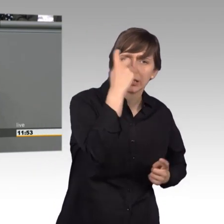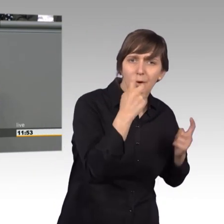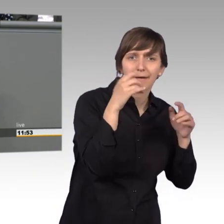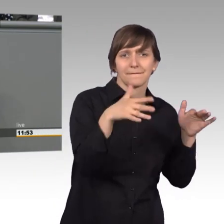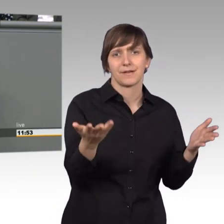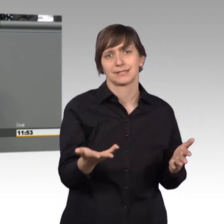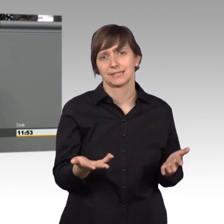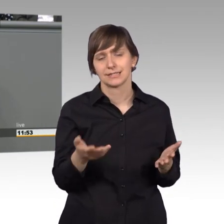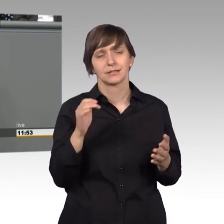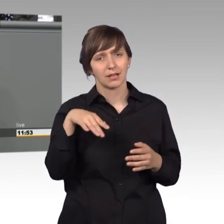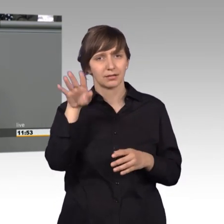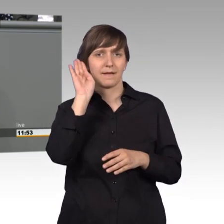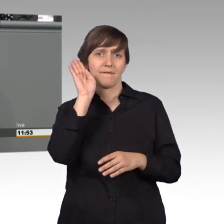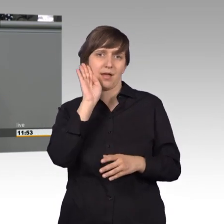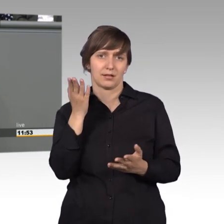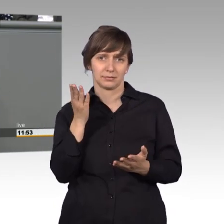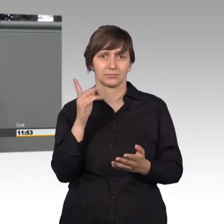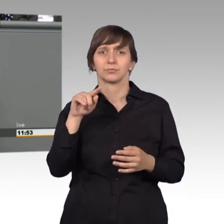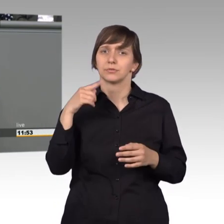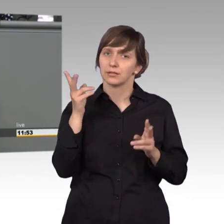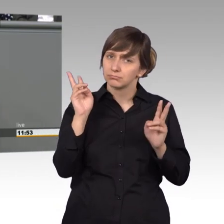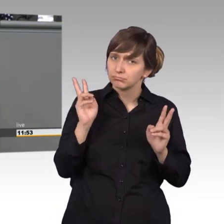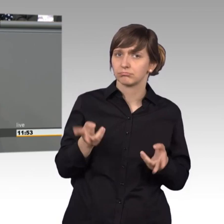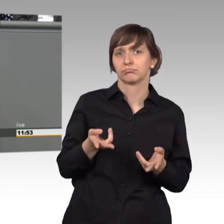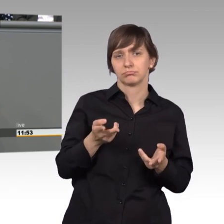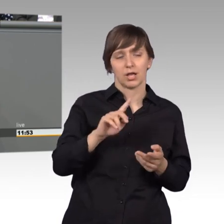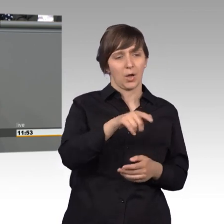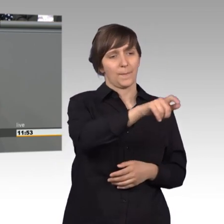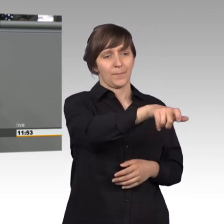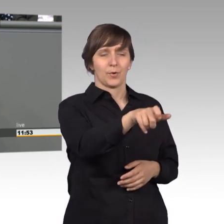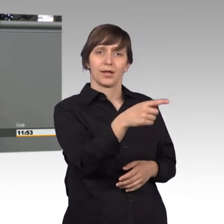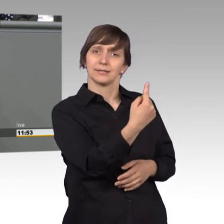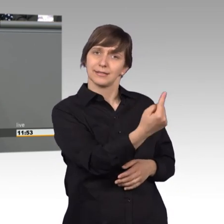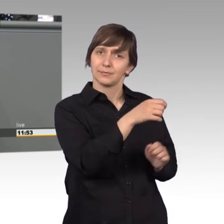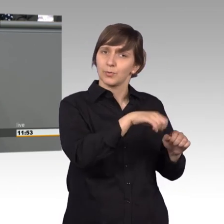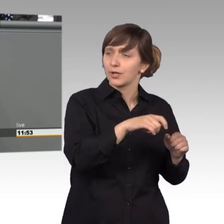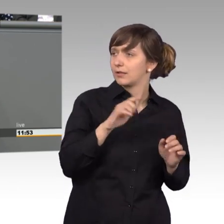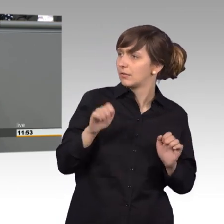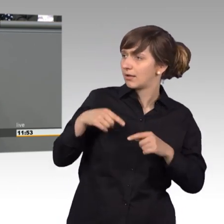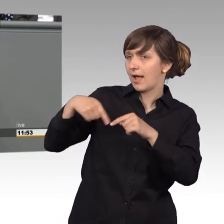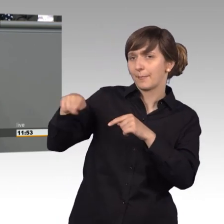und Sie haben wiederum die Möglichkeit, direkt auf uns Abgeordnete zuzugehen